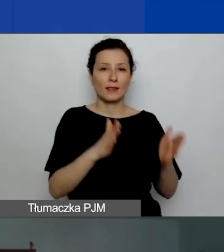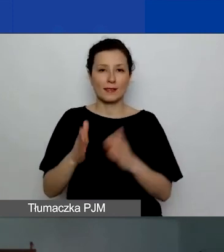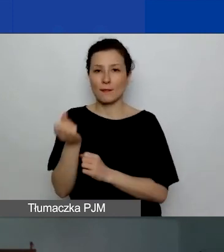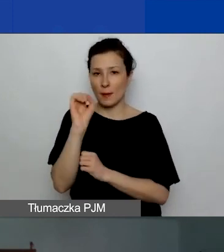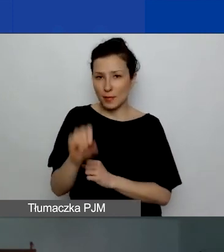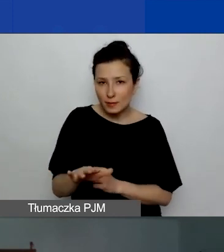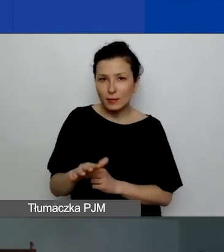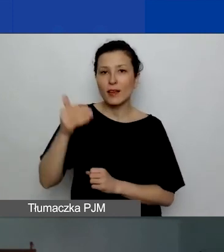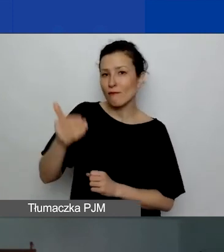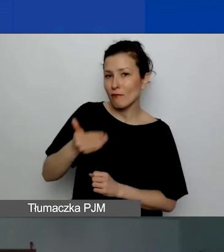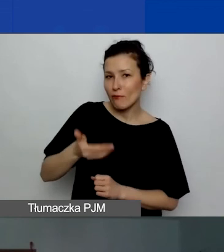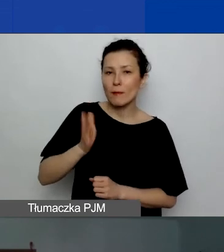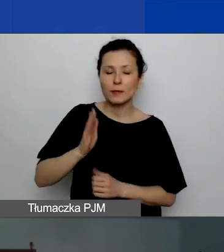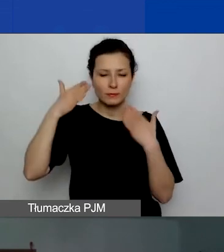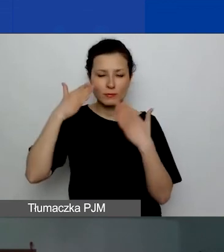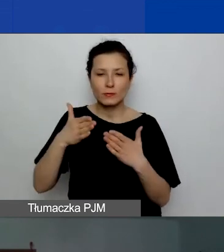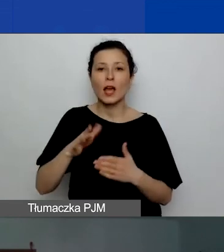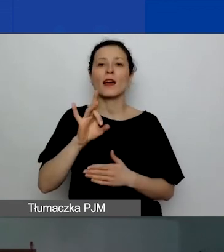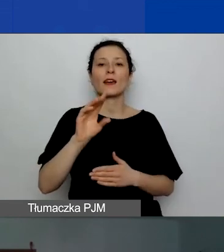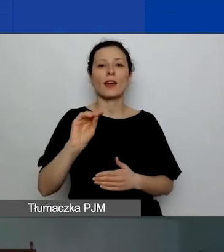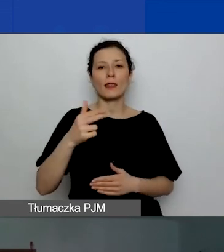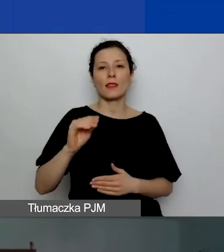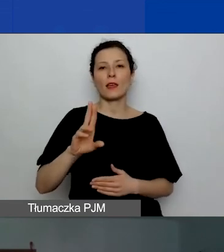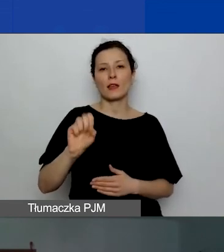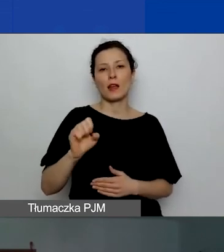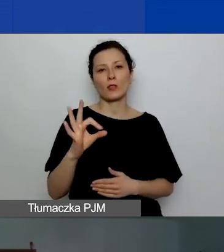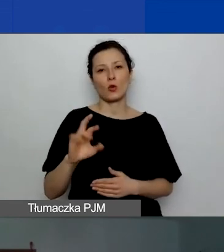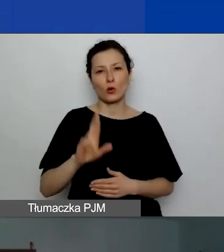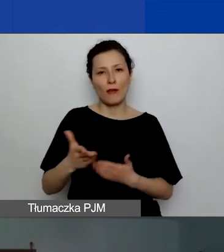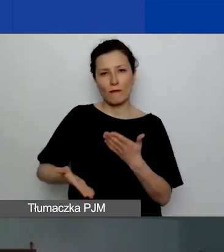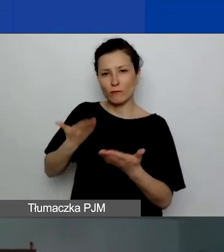poświęcona generatorowi wniosków, formularzom, załącznikom.